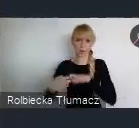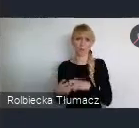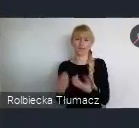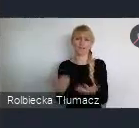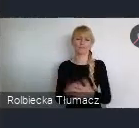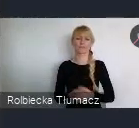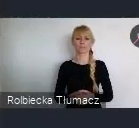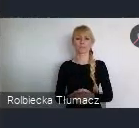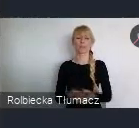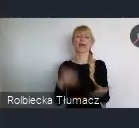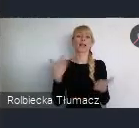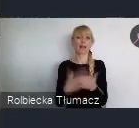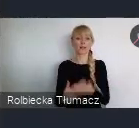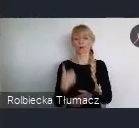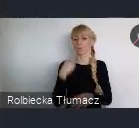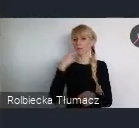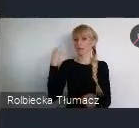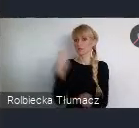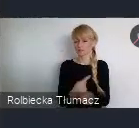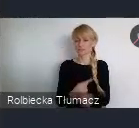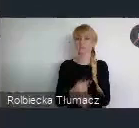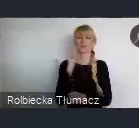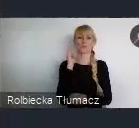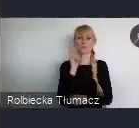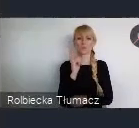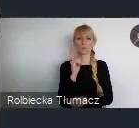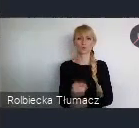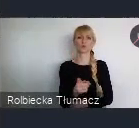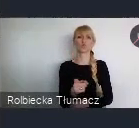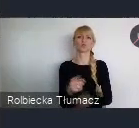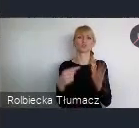Więc podjęto decyzje, że musimy te wszystkie kopalnie które mamy,